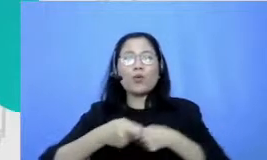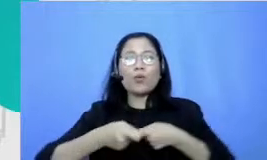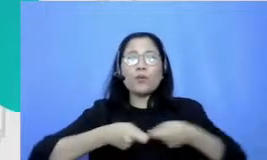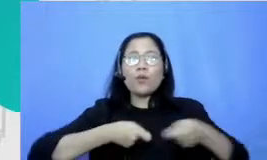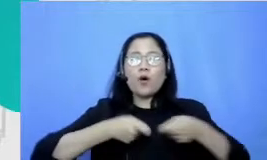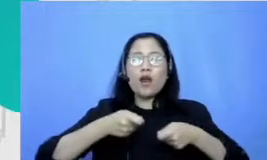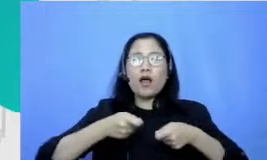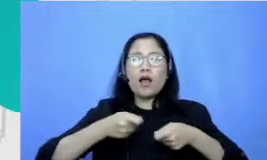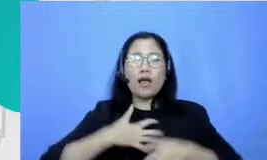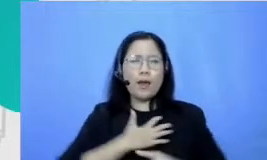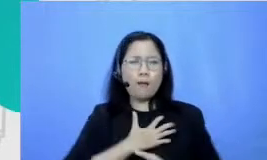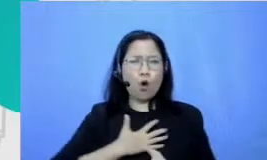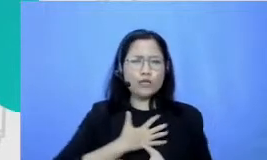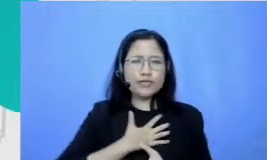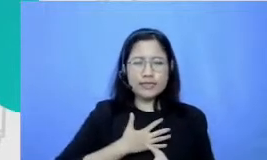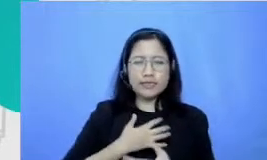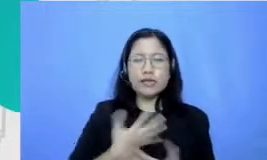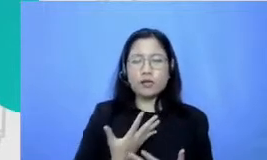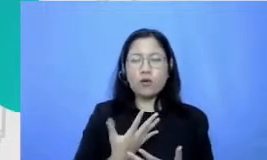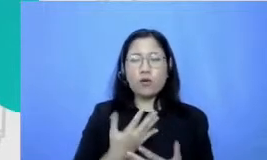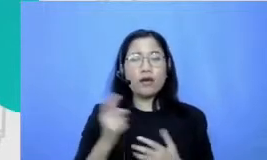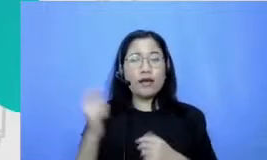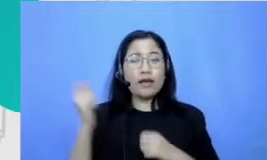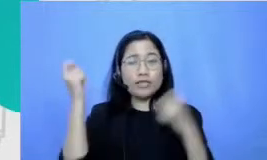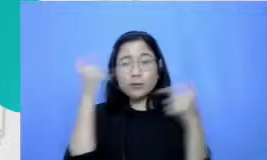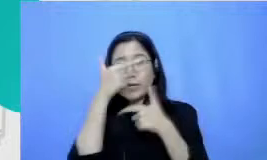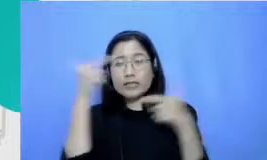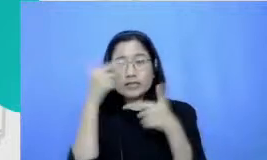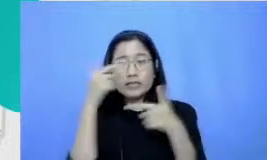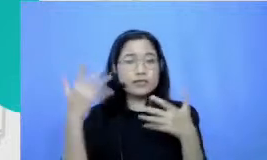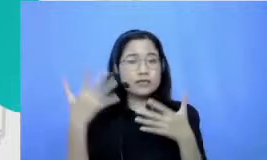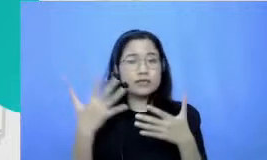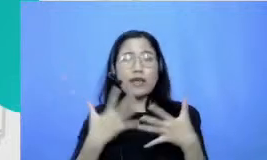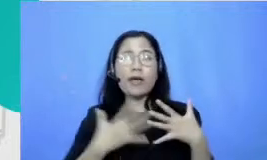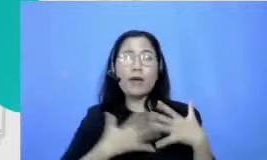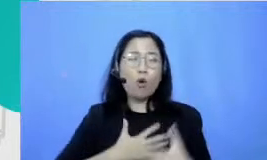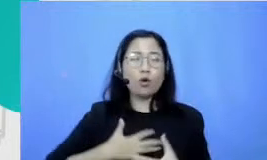namanya mengekspresikan emosi kita dan menyadari emosi orang lain itu misalnya turunannya tuh dari